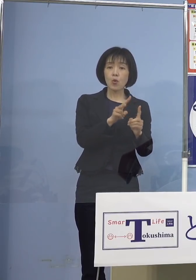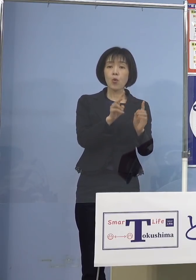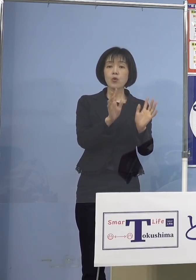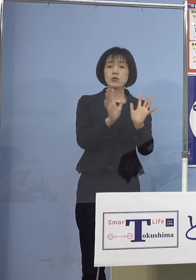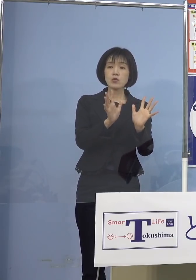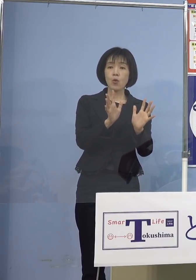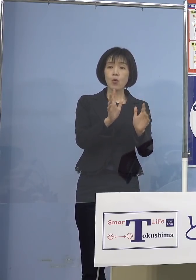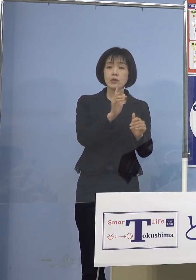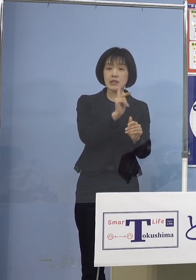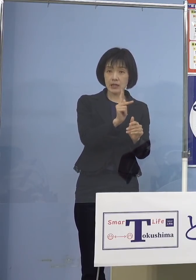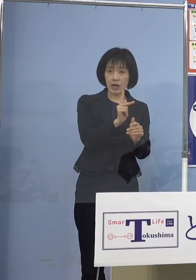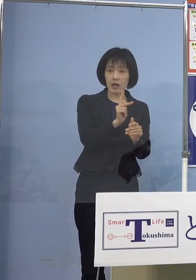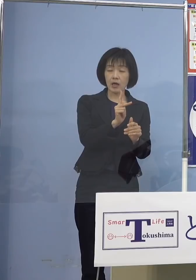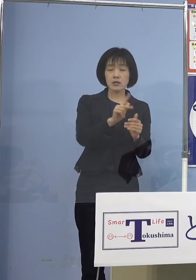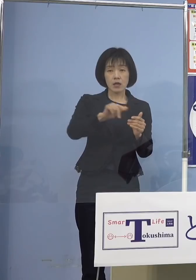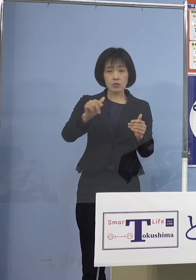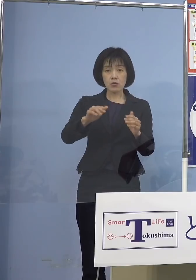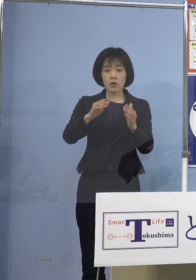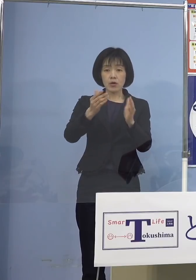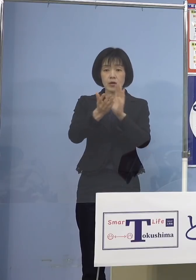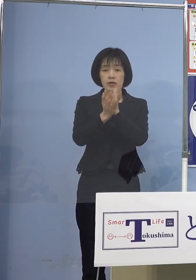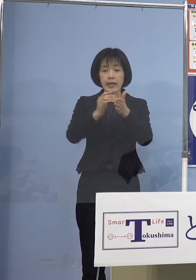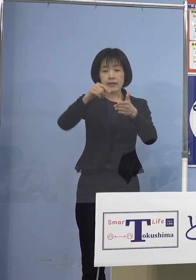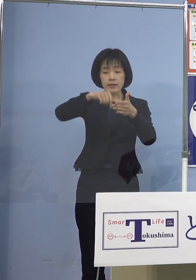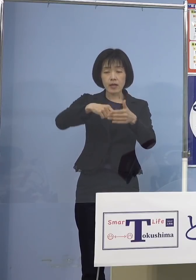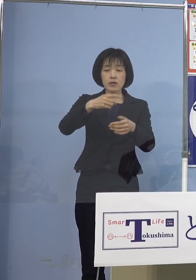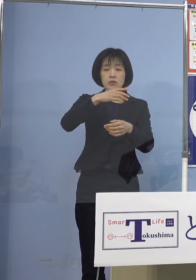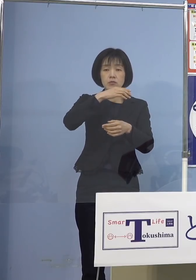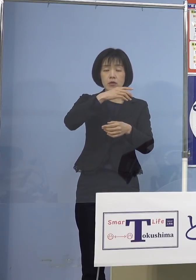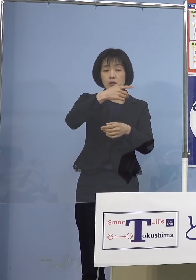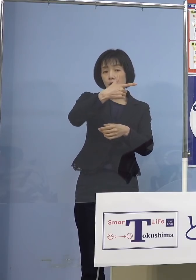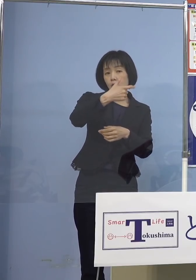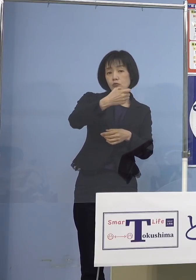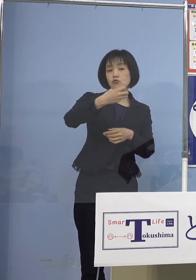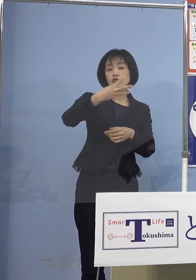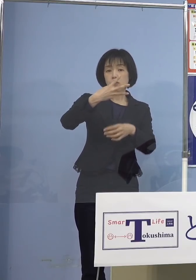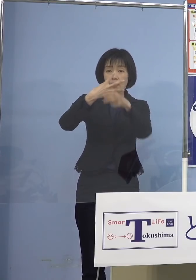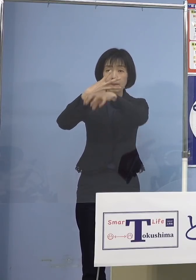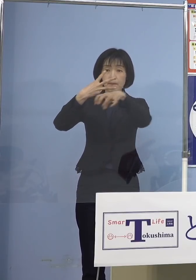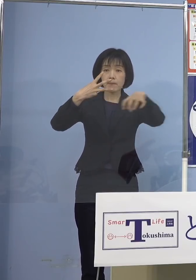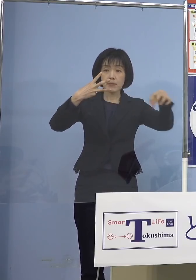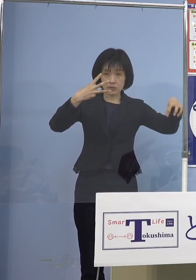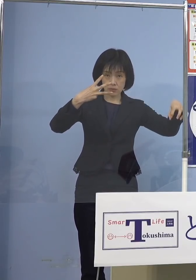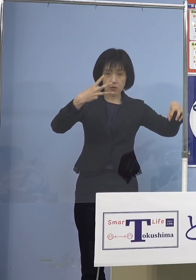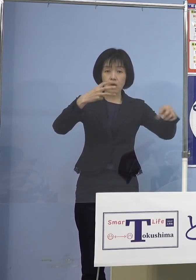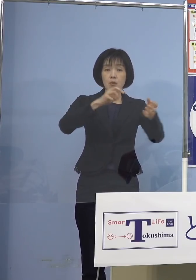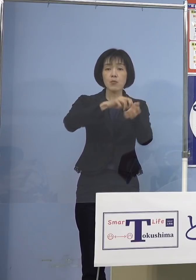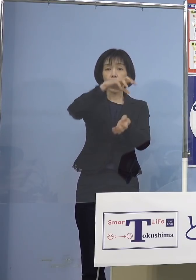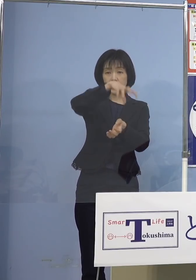県内63の医療機関で 3月7日月曜日から